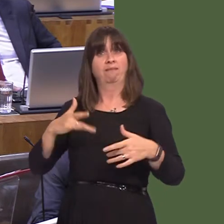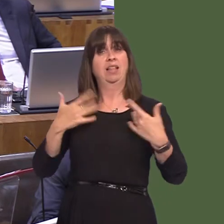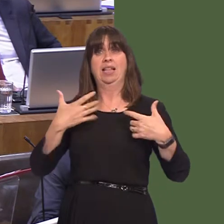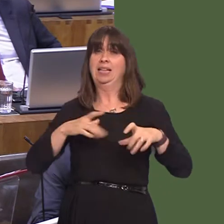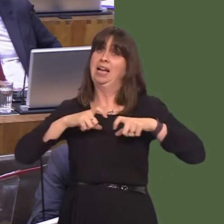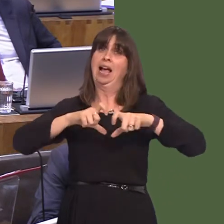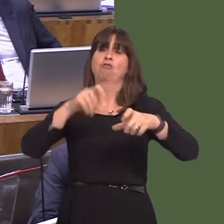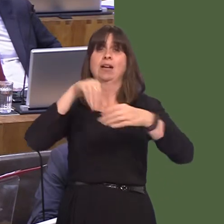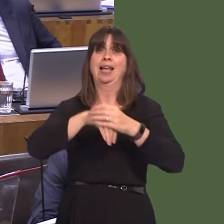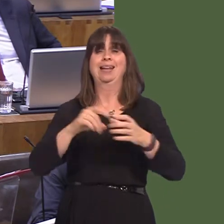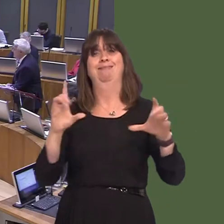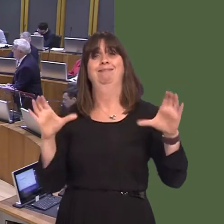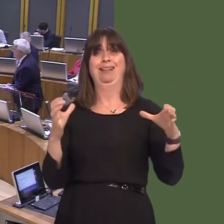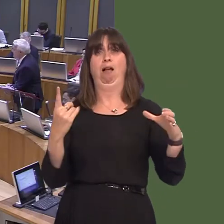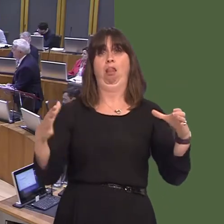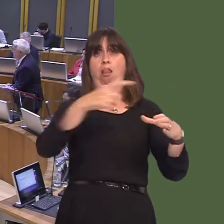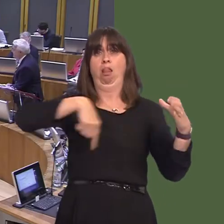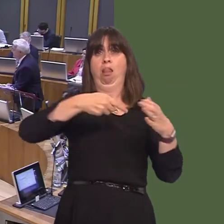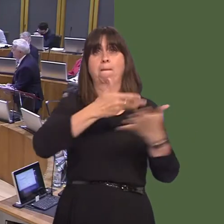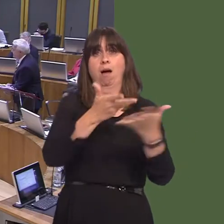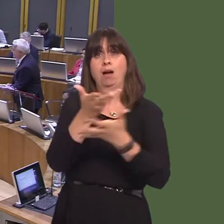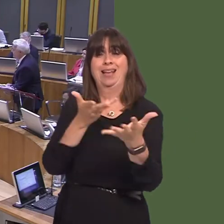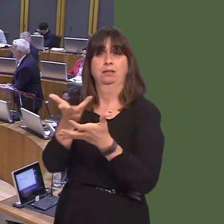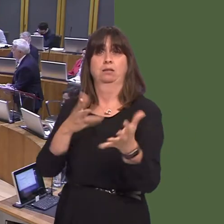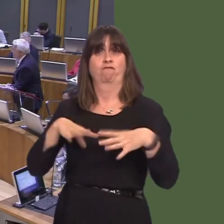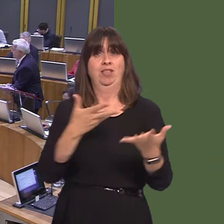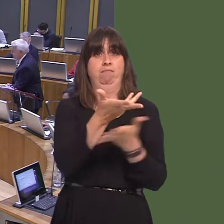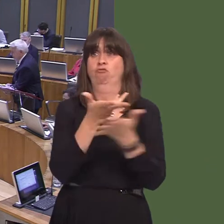authored that document. Leanne Wood AM: You are the First Minister